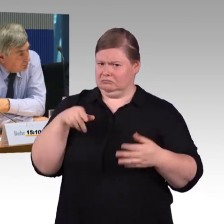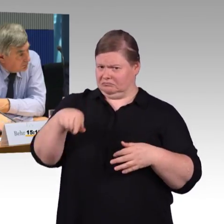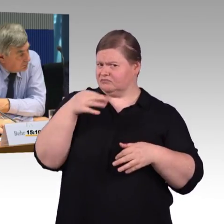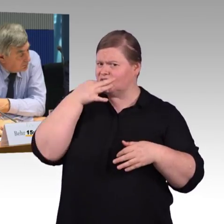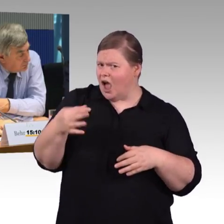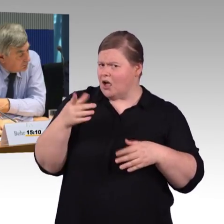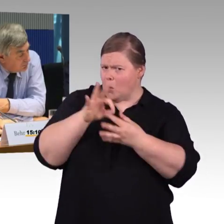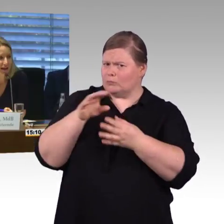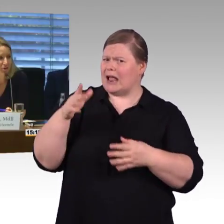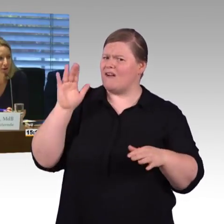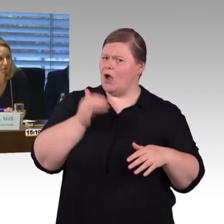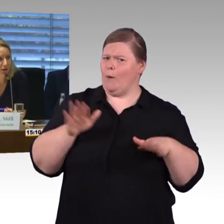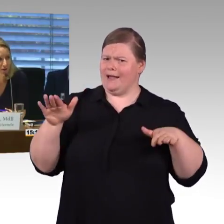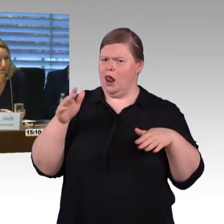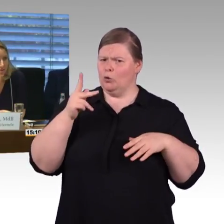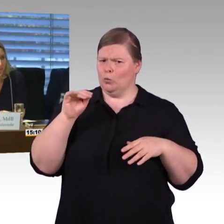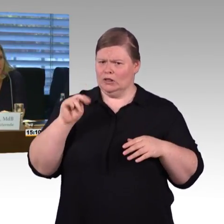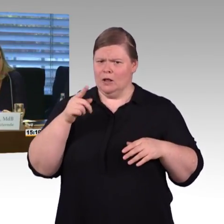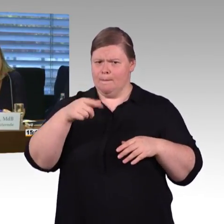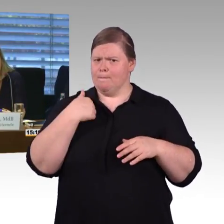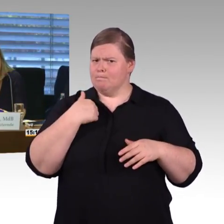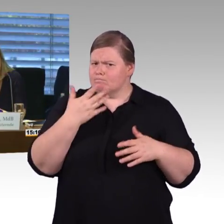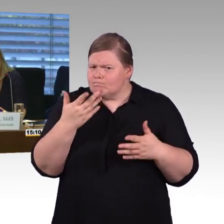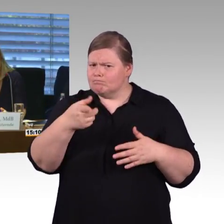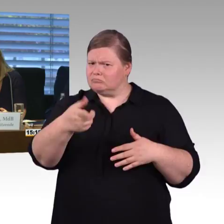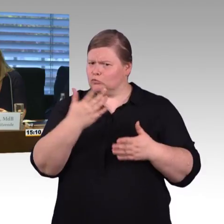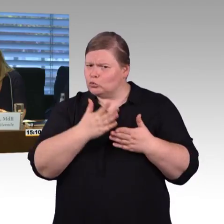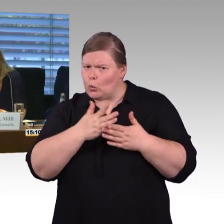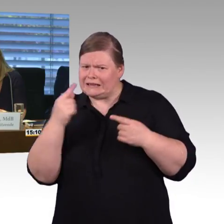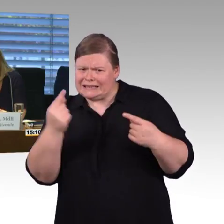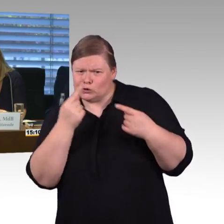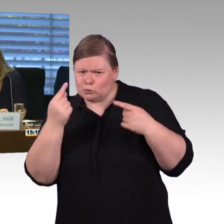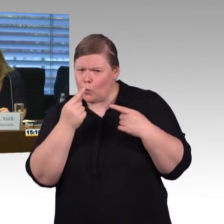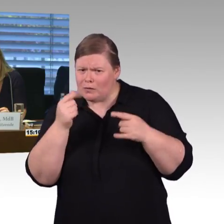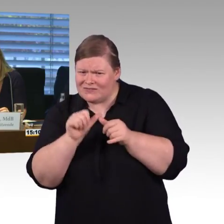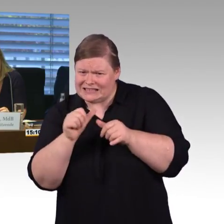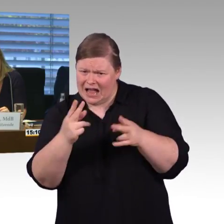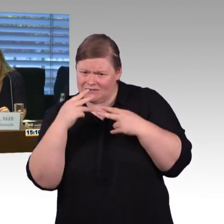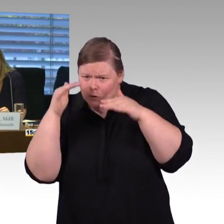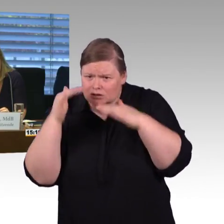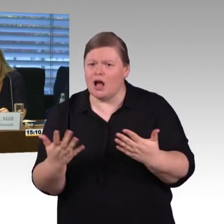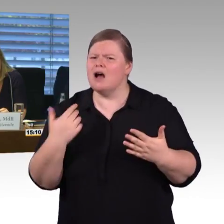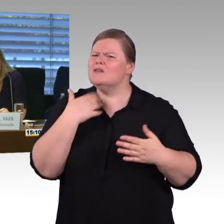Dankeschön. (Rednerwechsel) Vielen Dank, Kollege Wiehle. (Rednerwechsel) Frau Vorsitzende, meine Damen und Herren, vielen Dank.